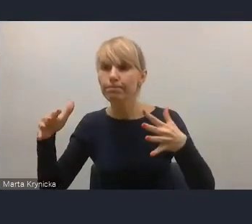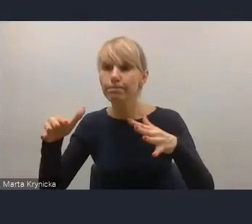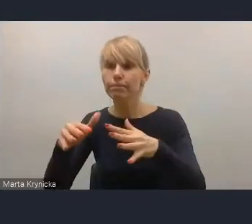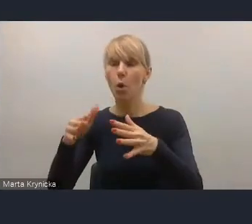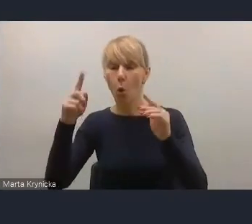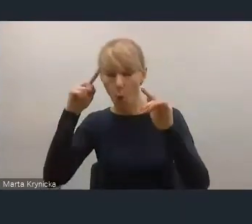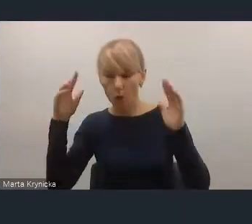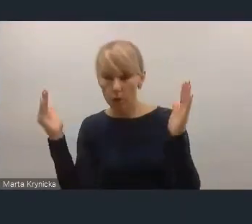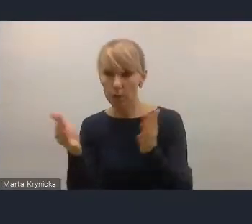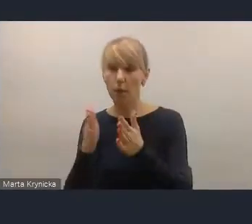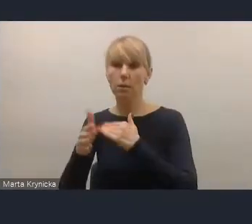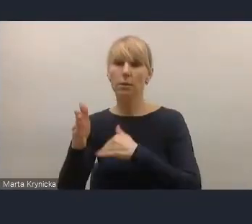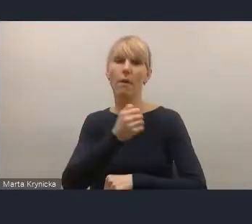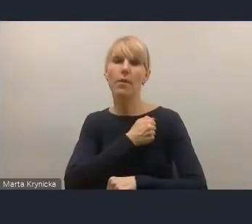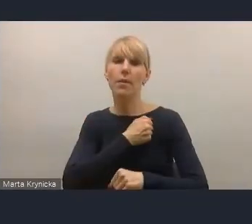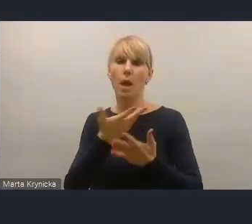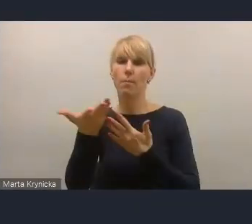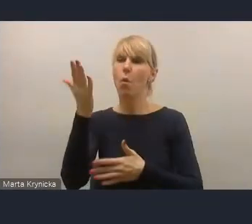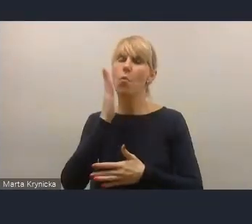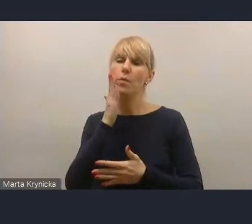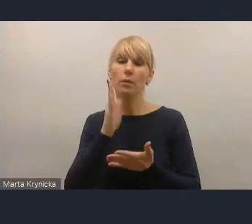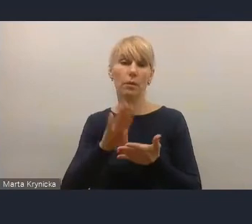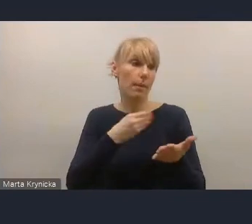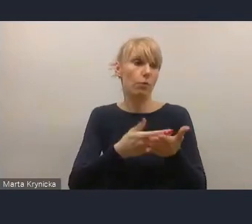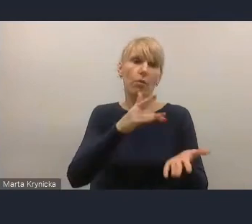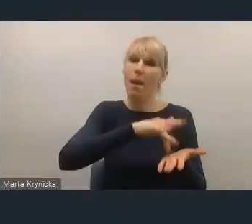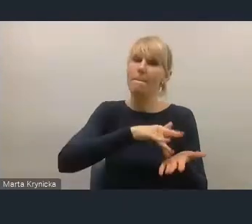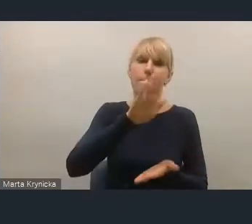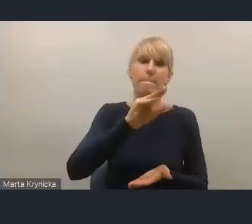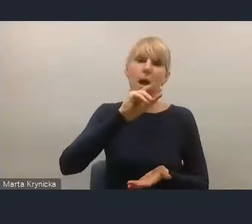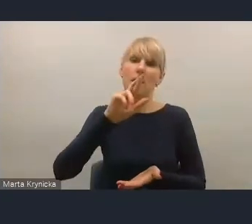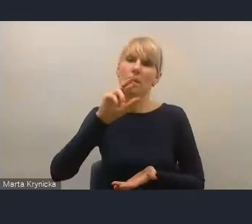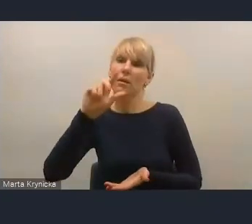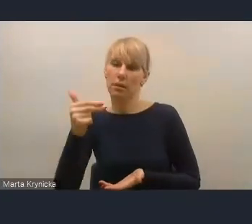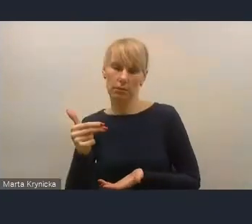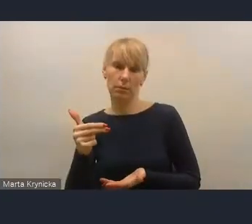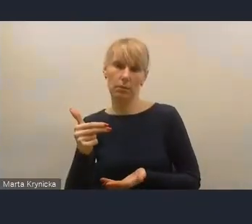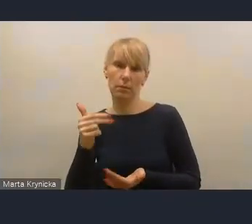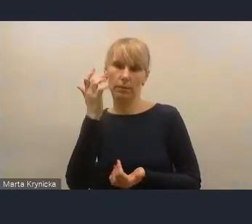która się pojawiała na przykład w Berlinie czy w części miast i wtedy trzeba by dostosowywać różnego typu mechanizmy